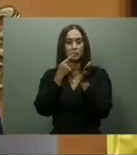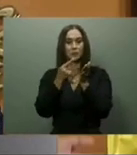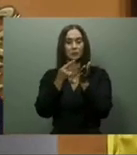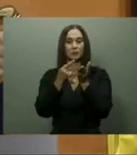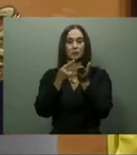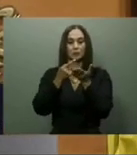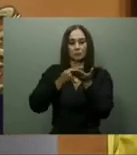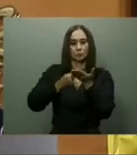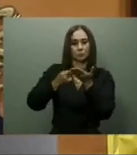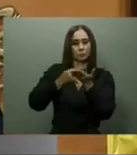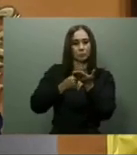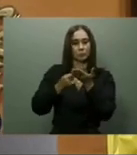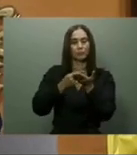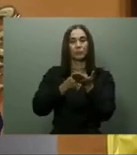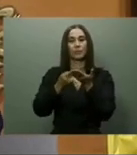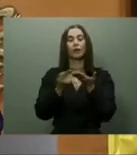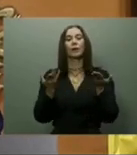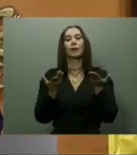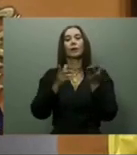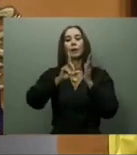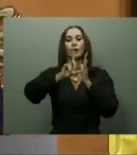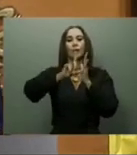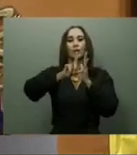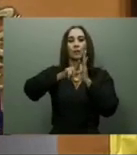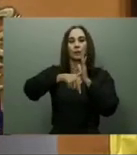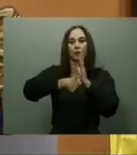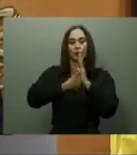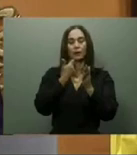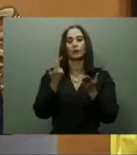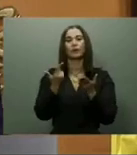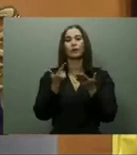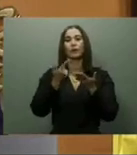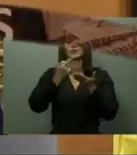empezará a desembarcar turistas en noviembre de 2023.